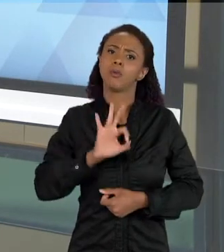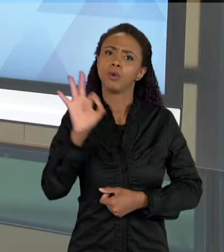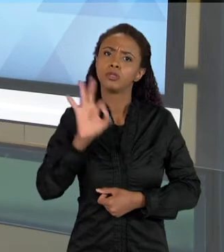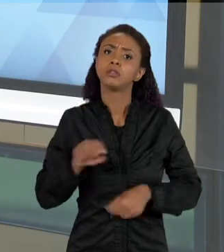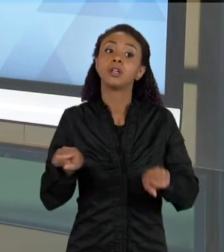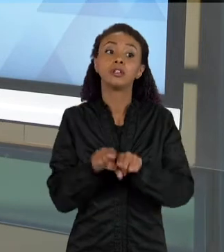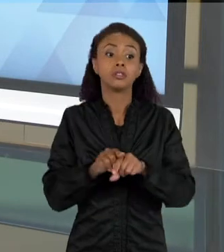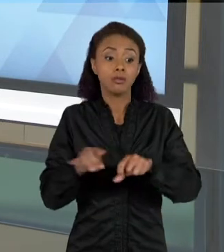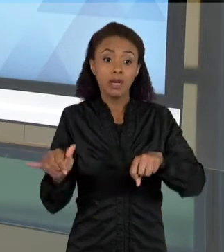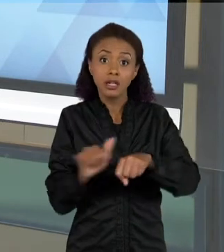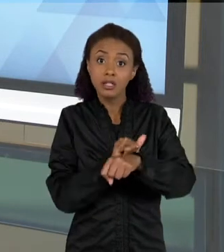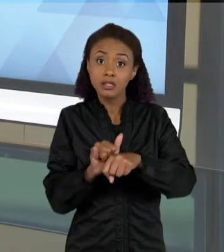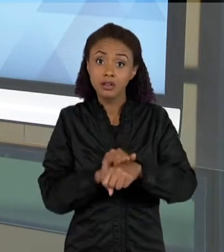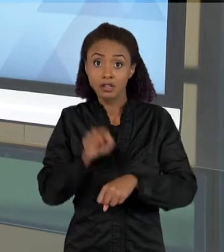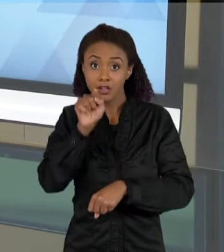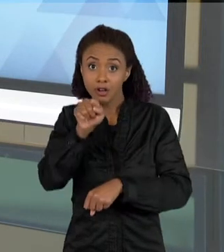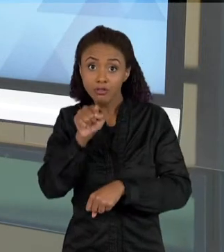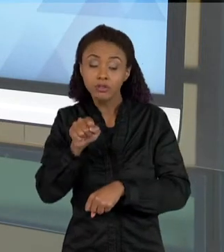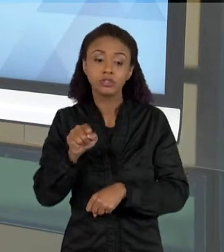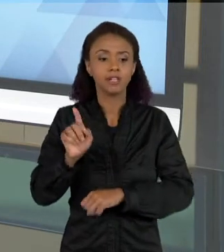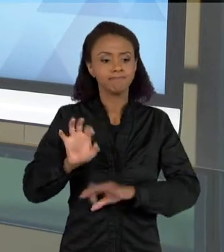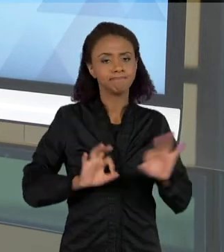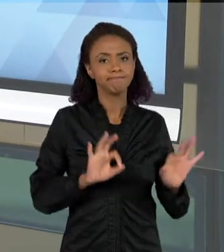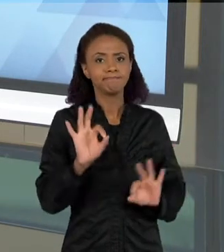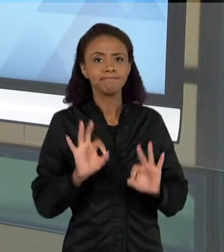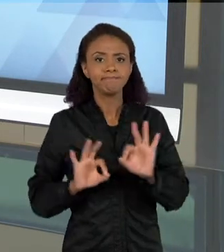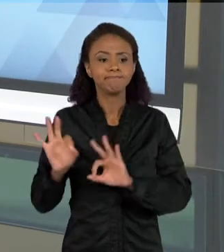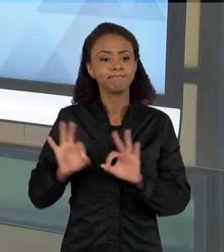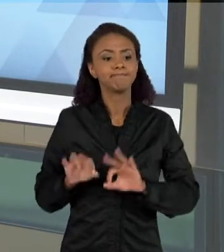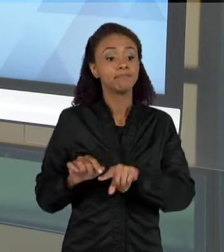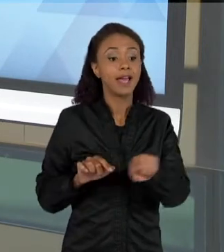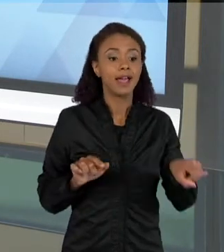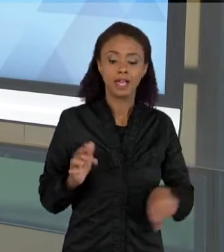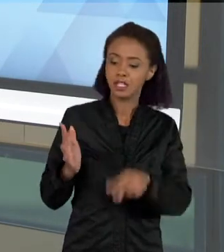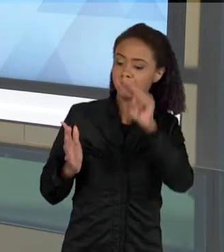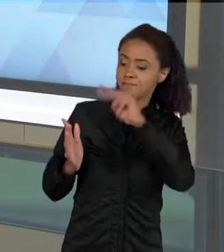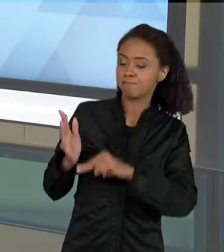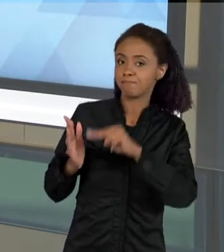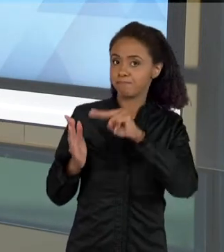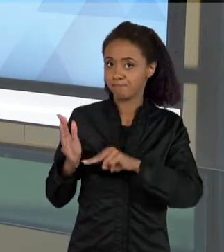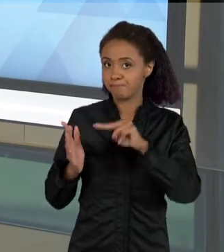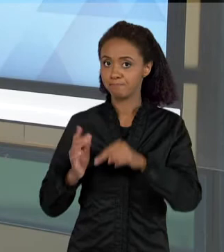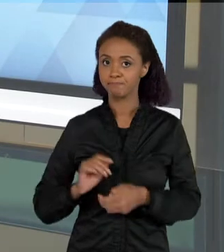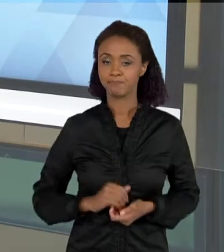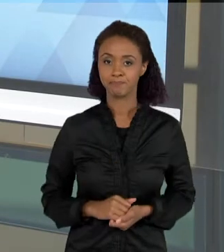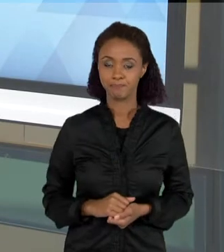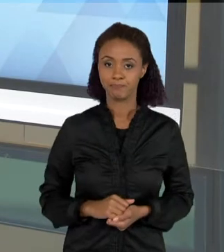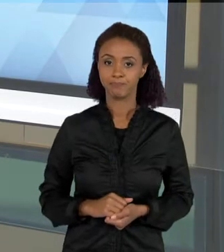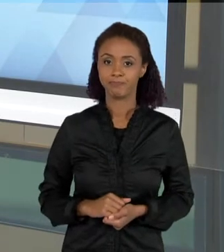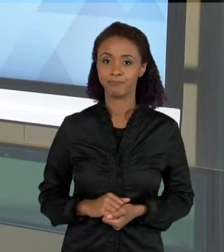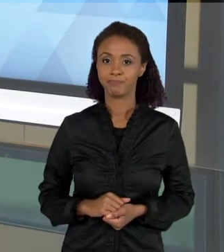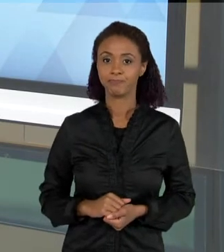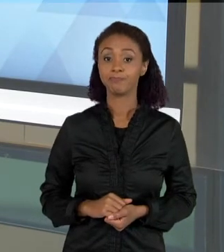CONSTRUIR ESTRATÉGIAS DE LEITURA POR ESSAS IMAGENS. FALAR NAS AULAS DE CIÊNCIAS